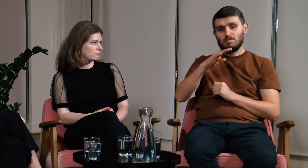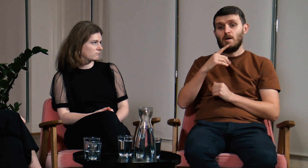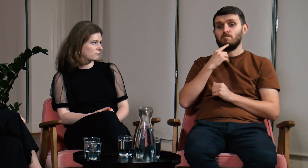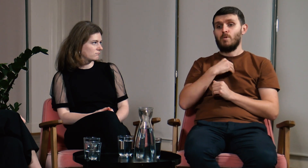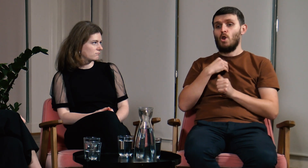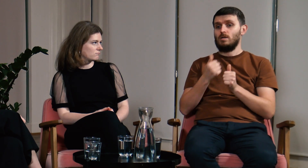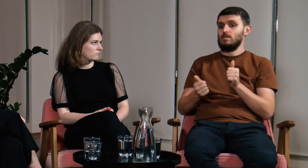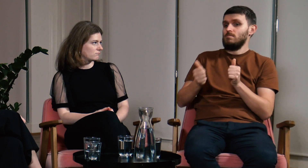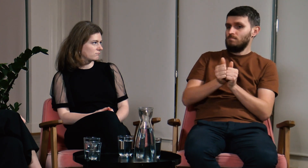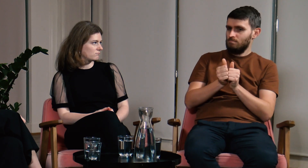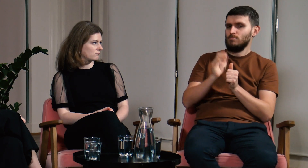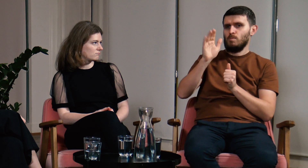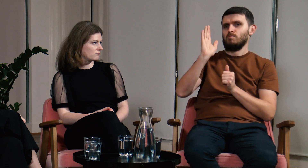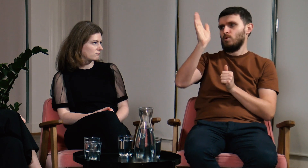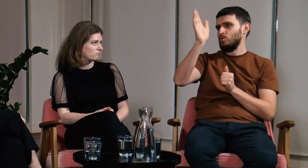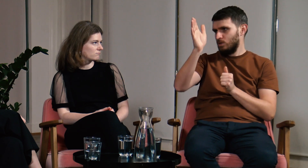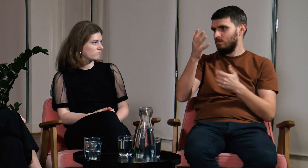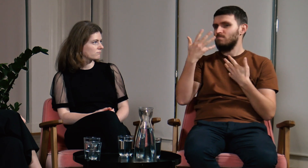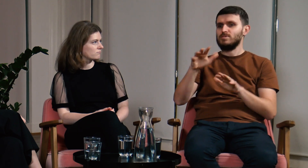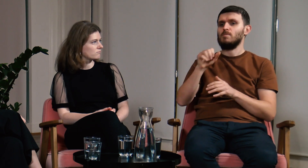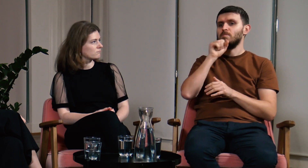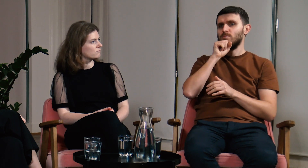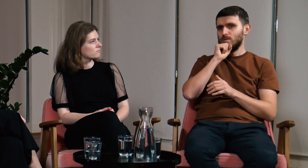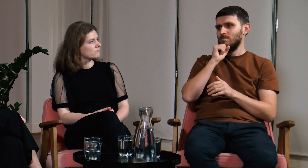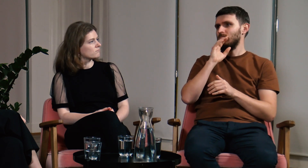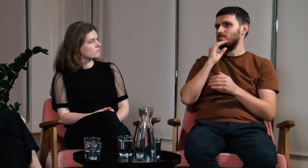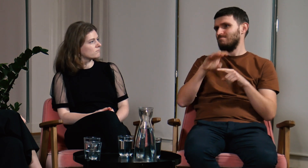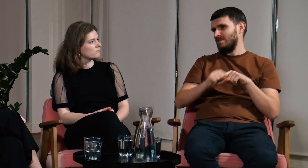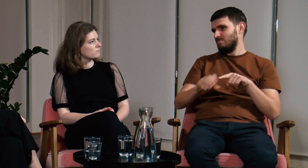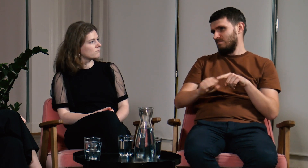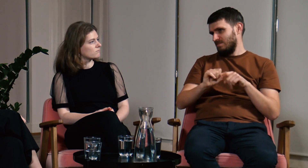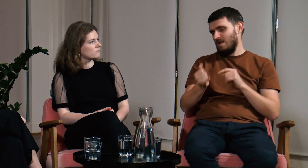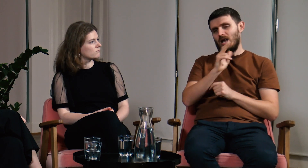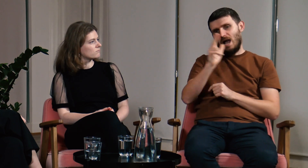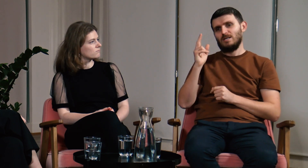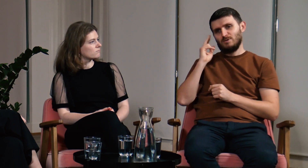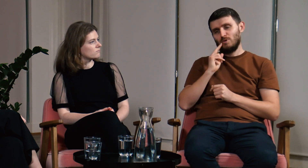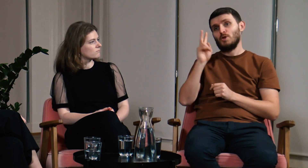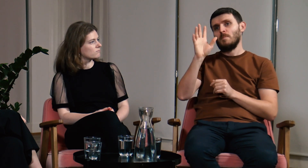Języka polskiego nauczyłem się trochę później, ponieważ moja słysząca babcia była surowa i wymagała dużej dyscypliny w tym temacie.